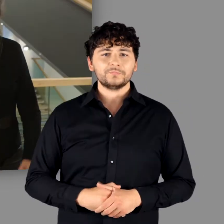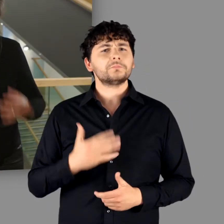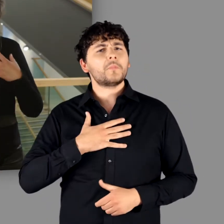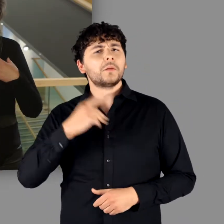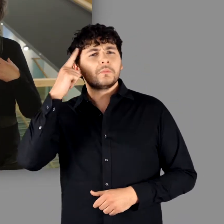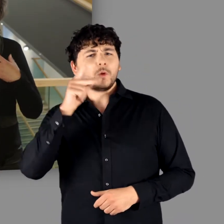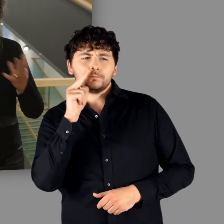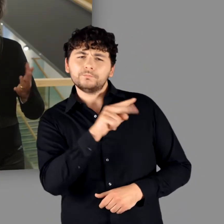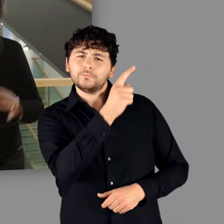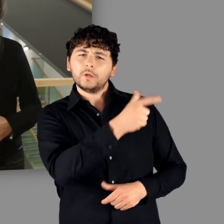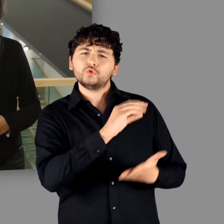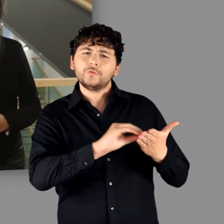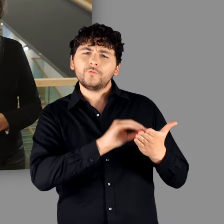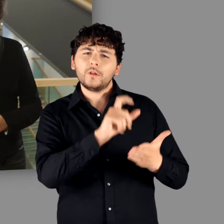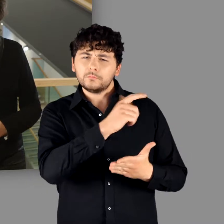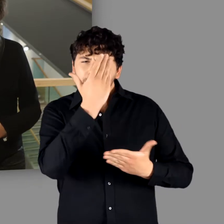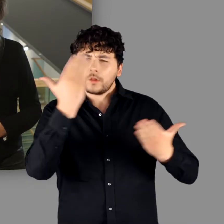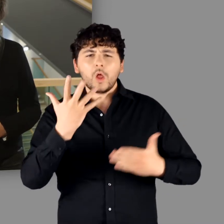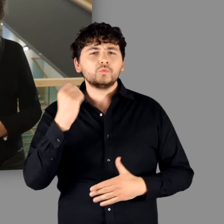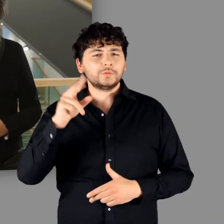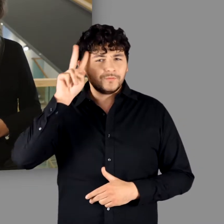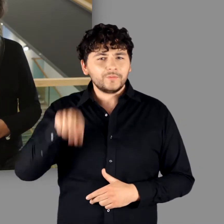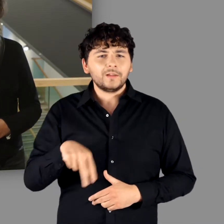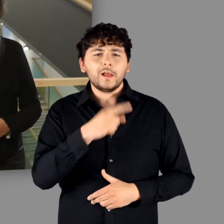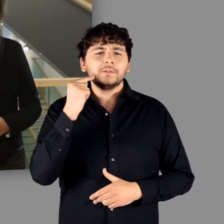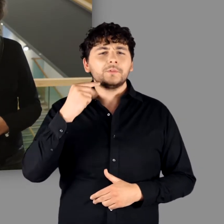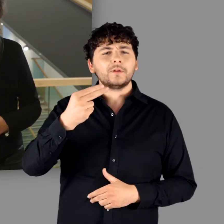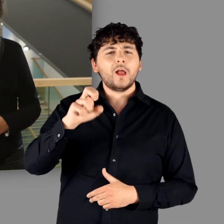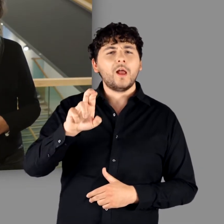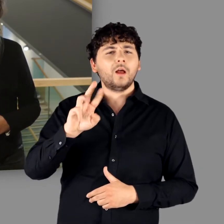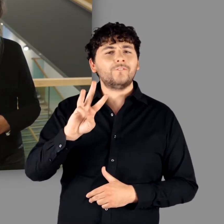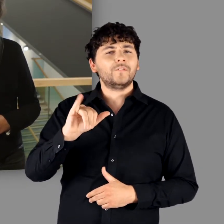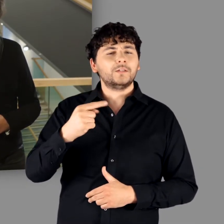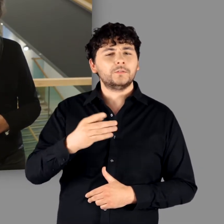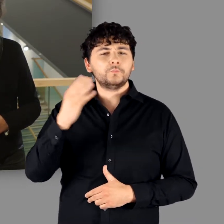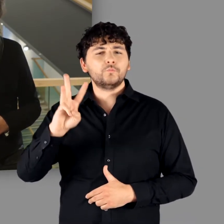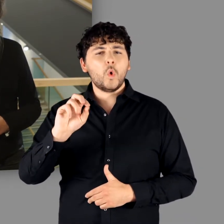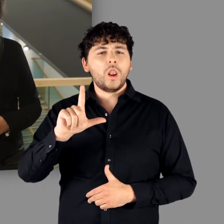Meiner Meinung nach besonders treffend hat der berühmte Wiener Historiker Herwig Wolfram